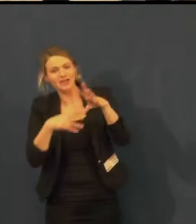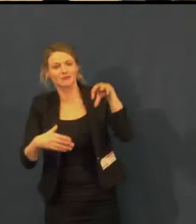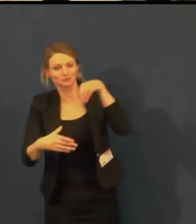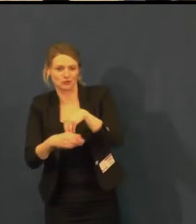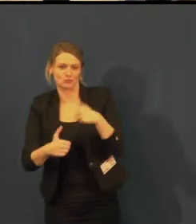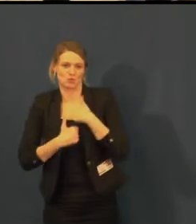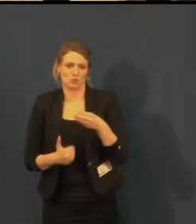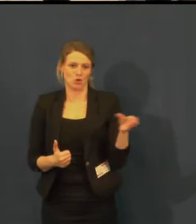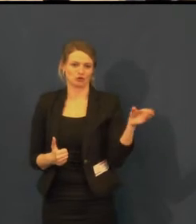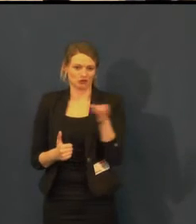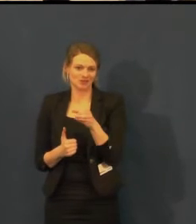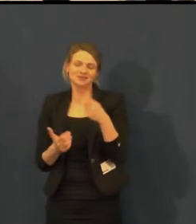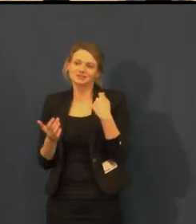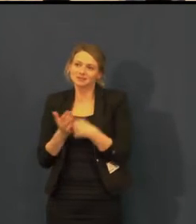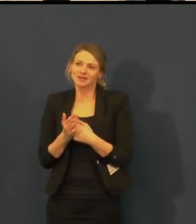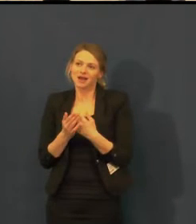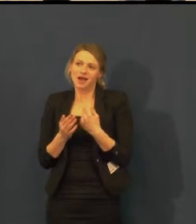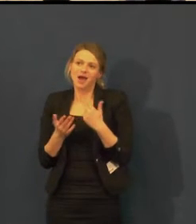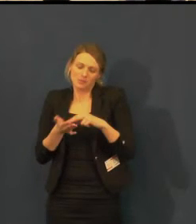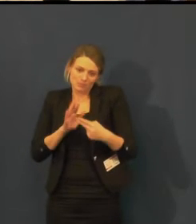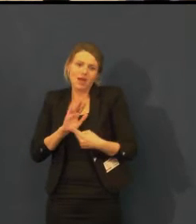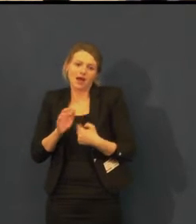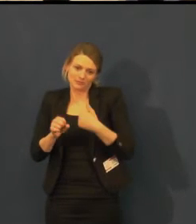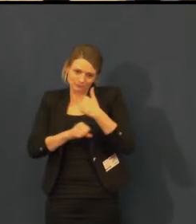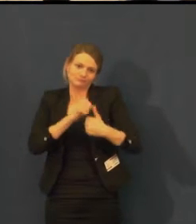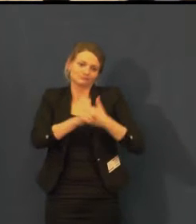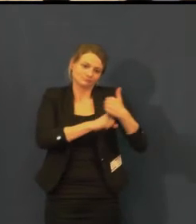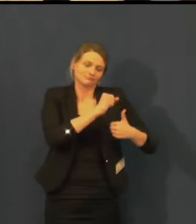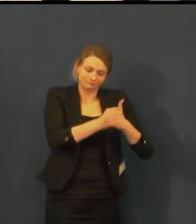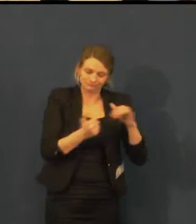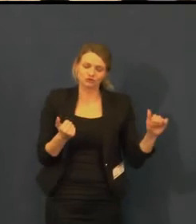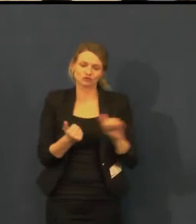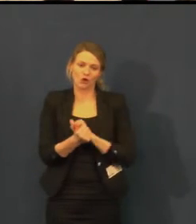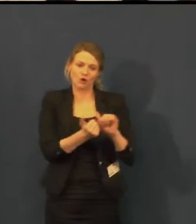měli jsme samé dobré ohlasy, takže chystáme se to dělat i nadále.